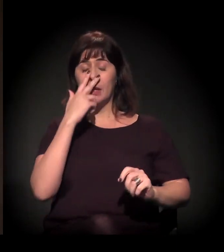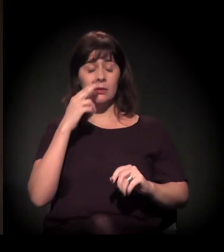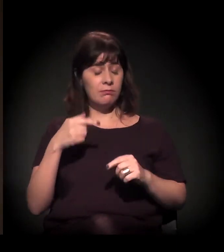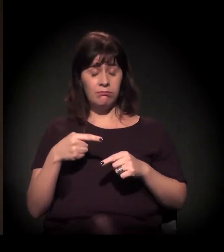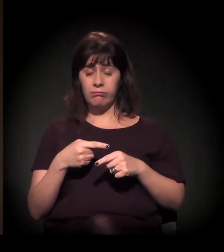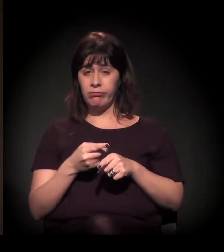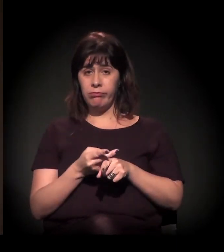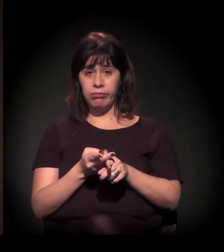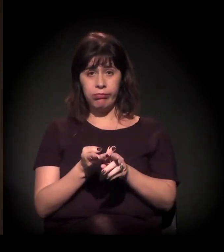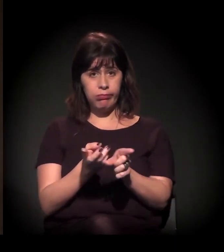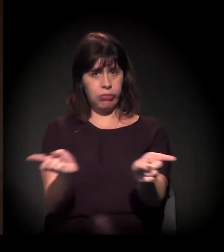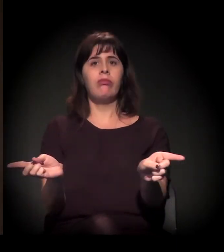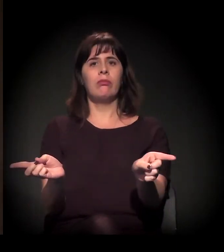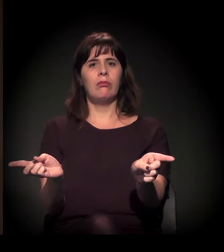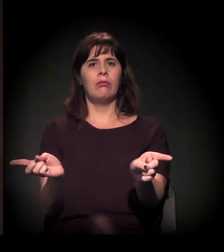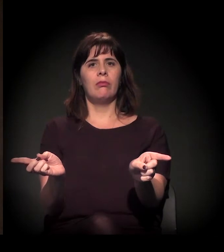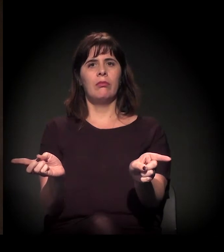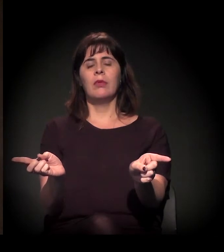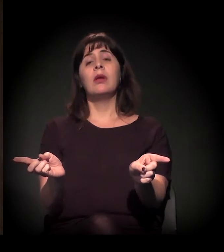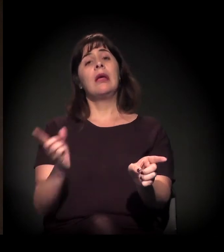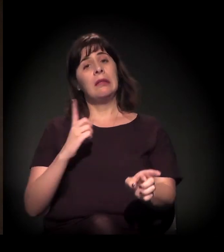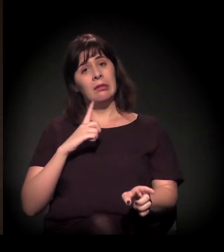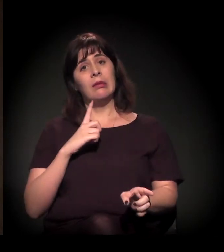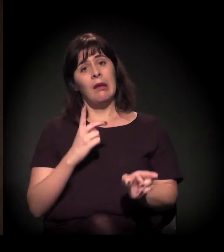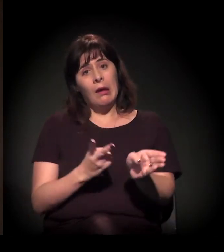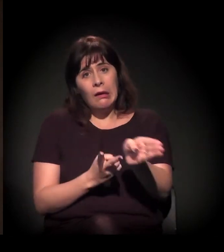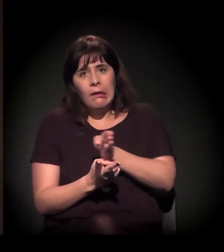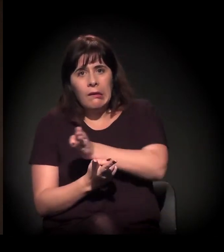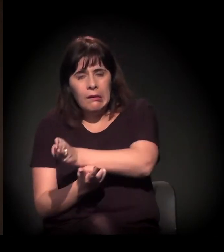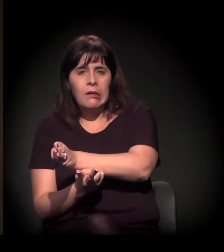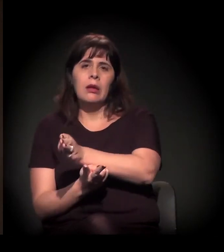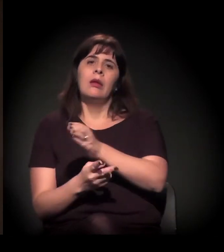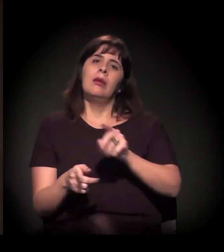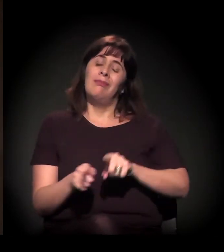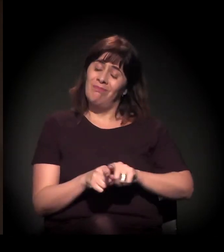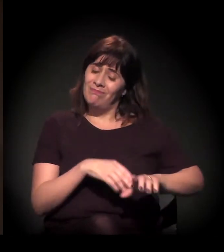Esse processo todo, que está presente nessa conjuntura,